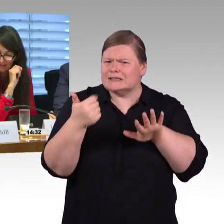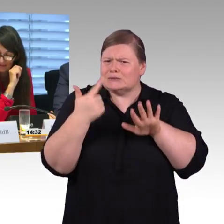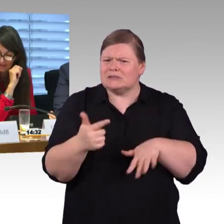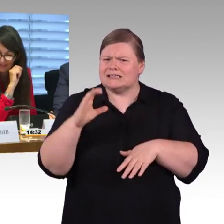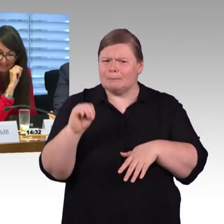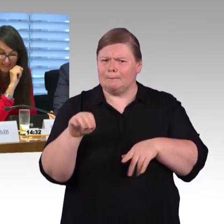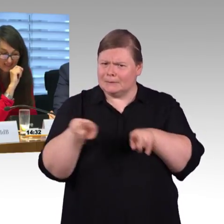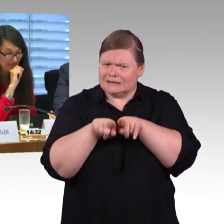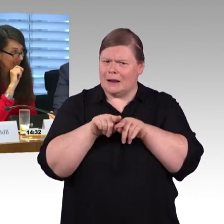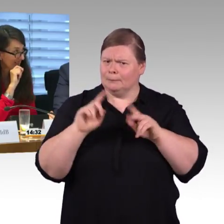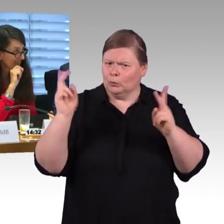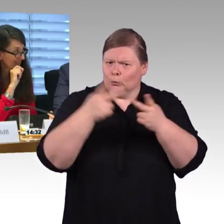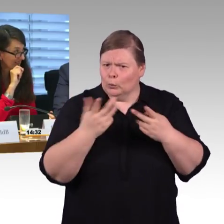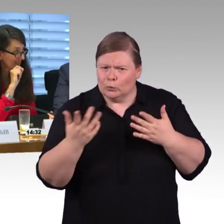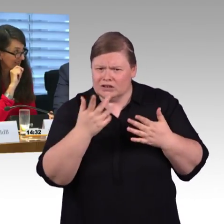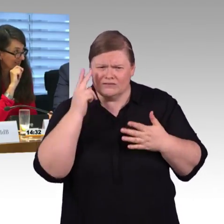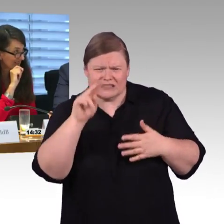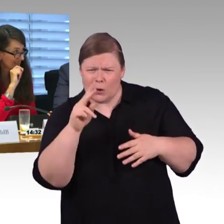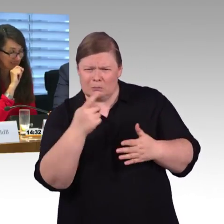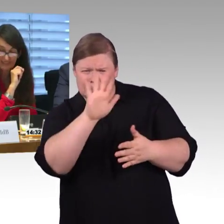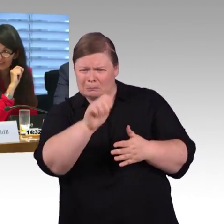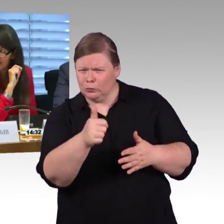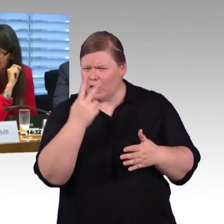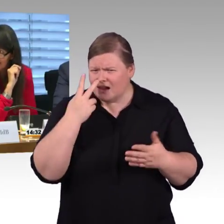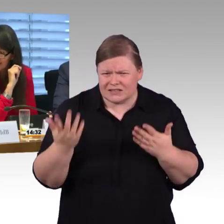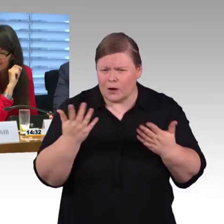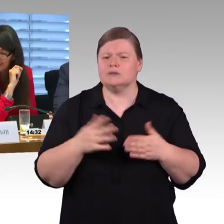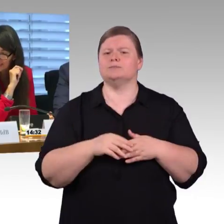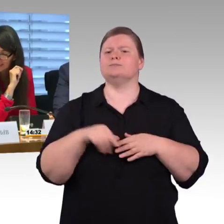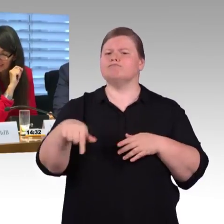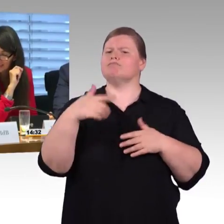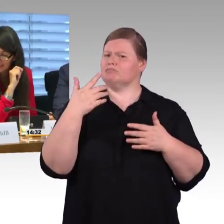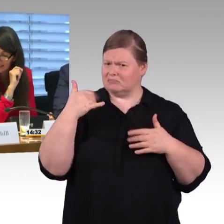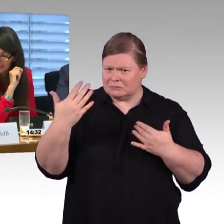(Rednerwechsel) Thorsten, ist ja meine eigene Fraktion, zwei Fragen waren erlaubt, aber vielleicht kommen wir da noch…